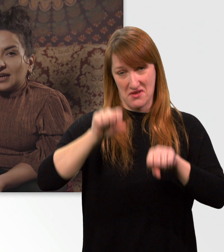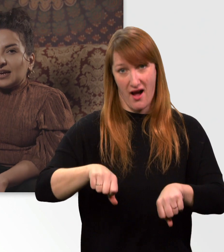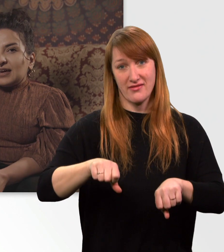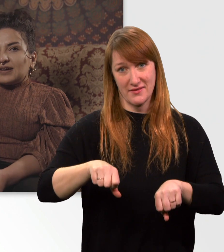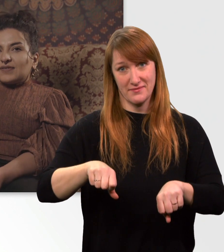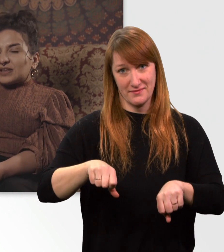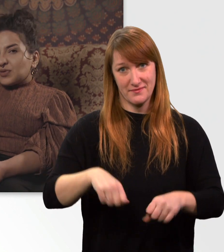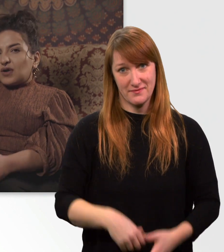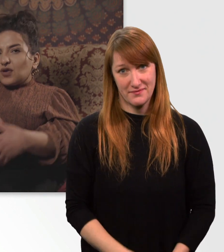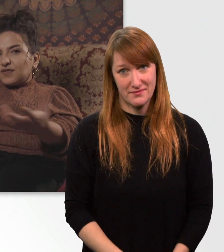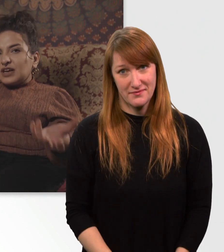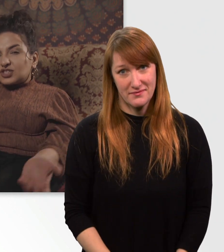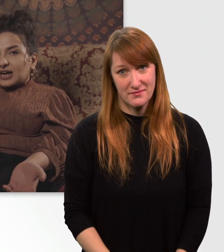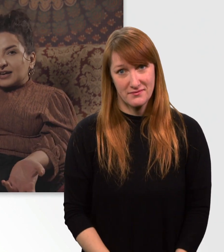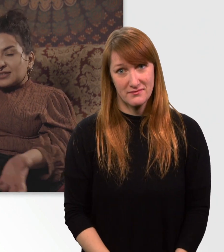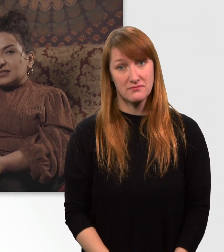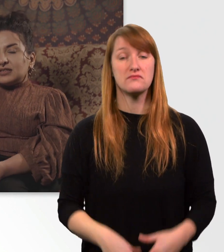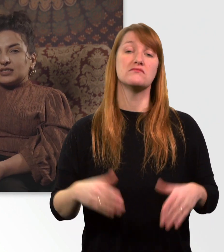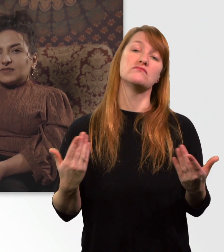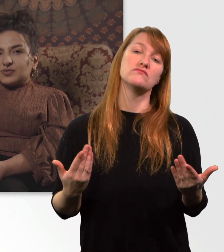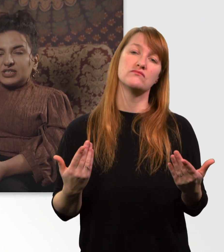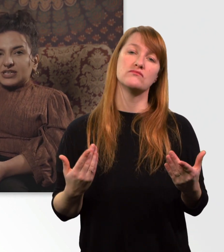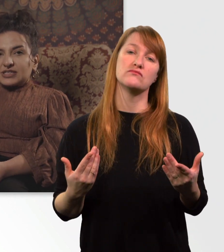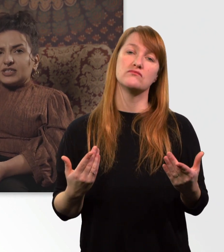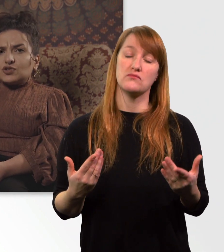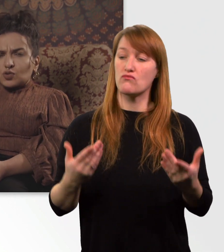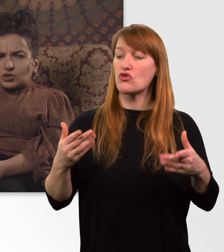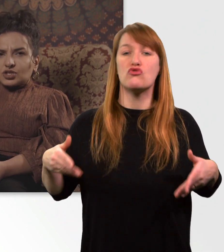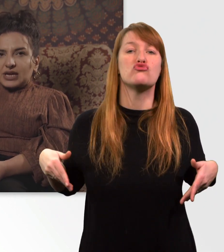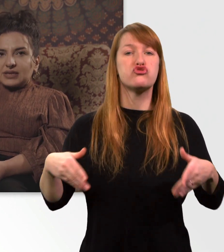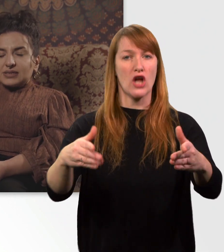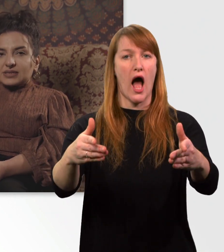Was so auf offener Straße für mich jetzt nicht so schnell ist.